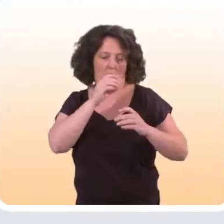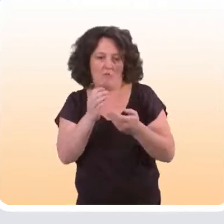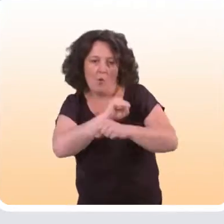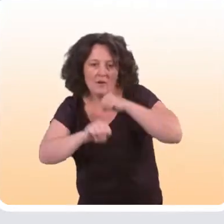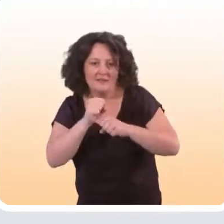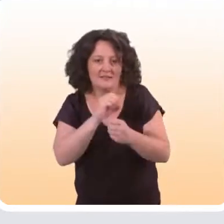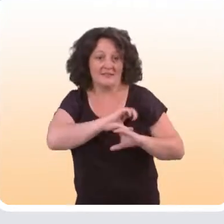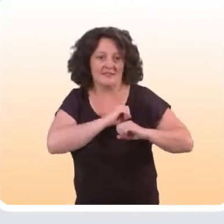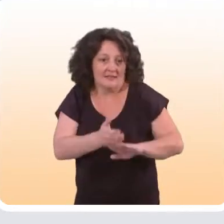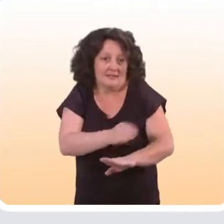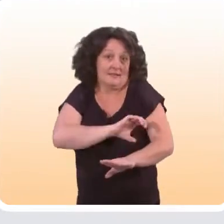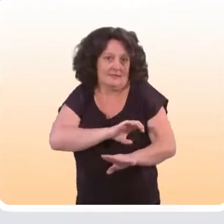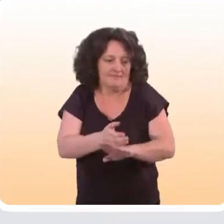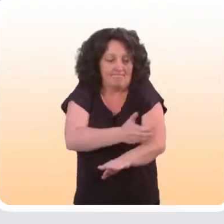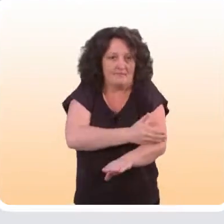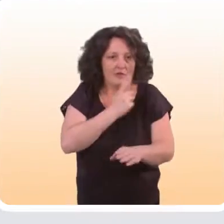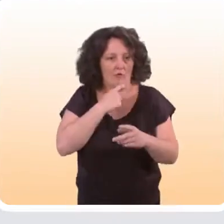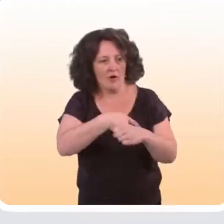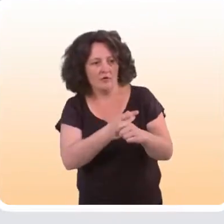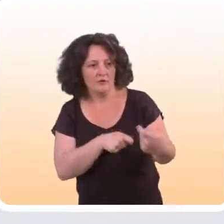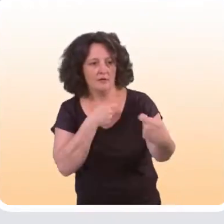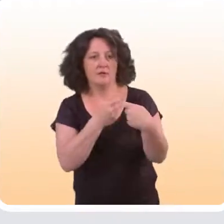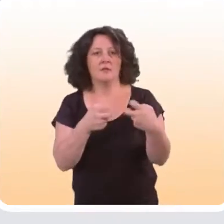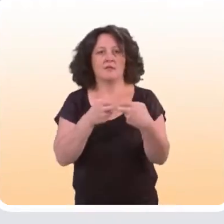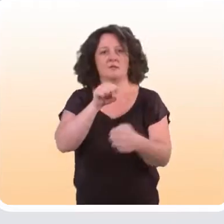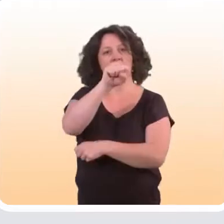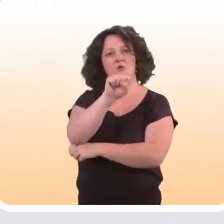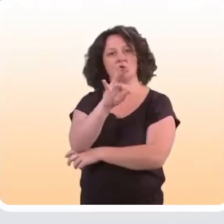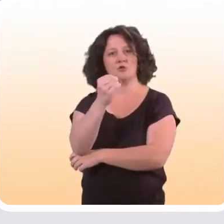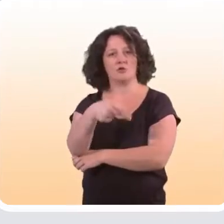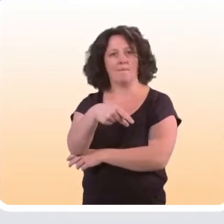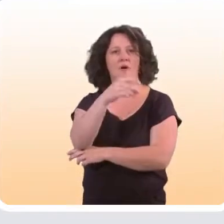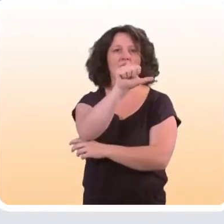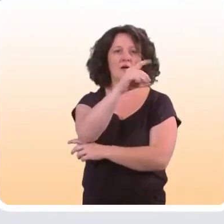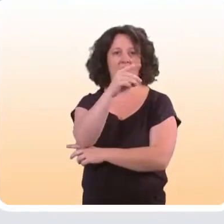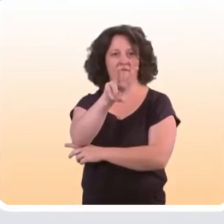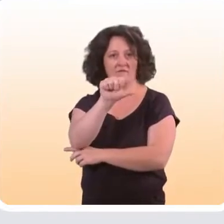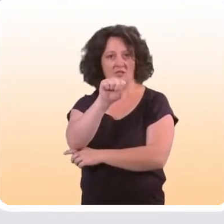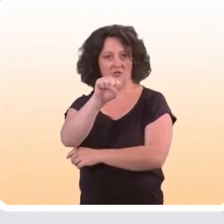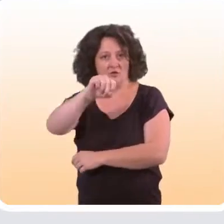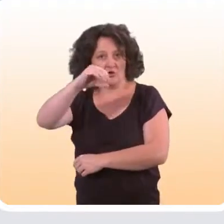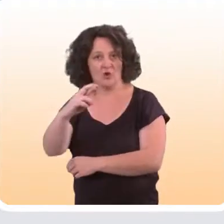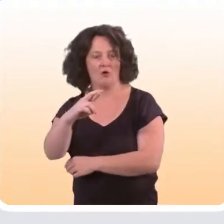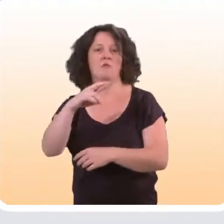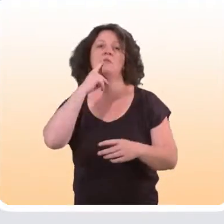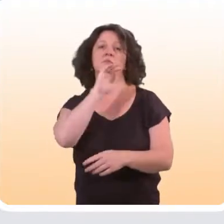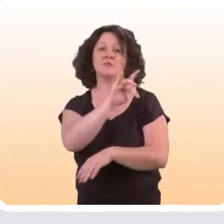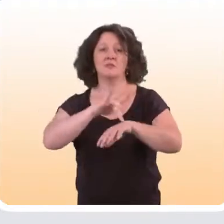en organisant des pré-tests pour voir si l’outil convient à ces populations-là. C’est le cas par exemple de Stop Advisor, qui est un site Internet d’aide à l’arrêt du tabac,